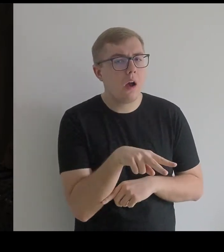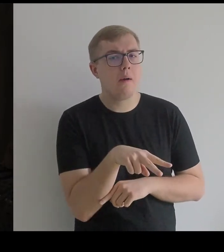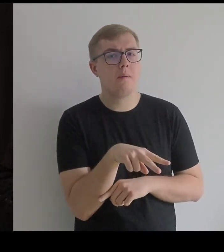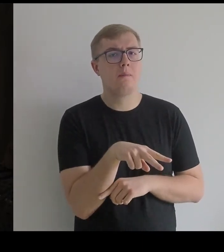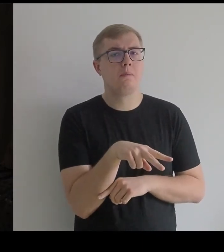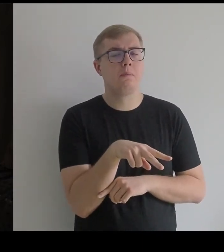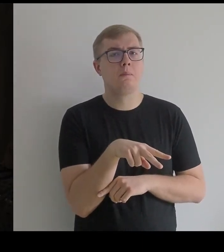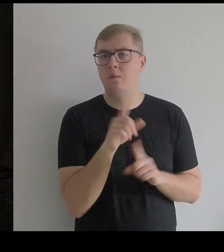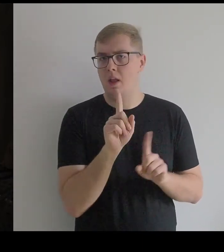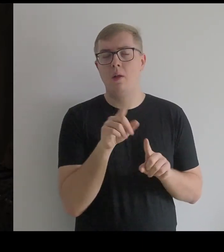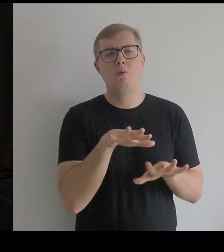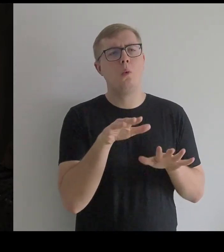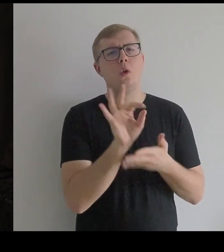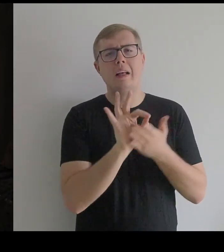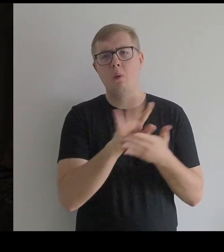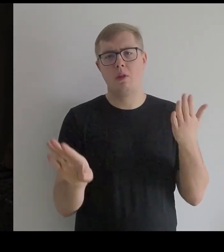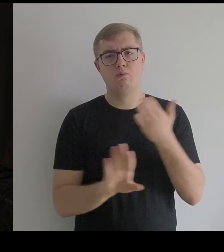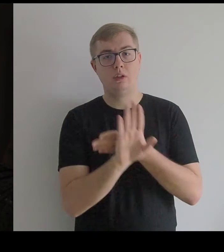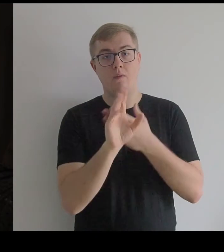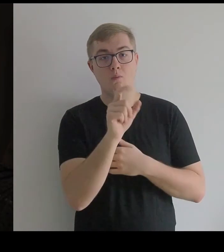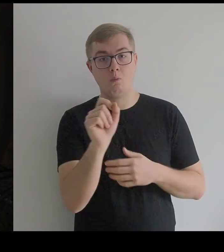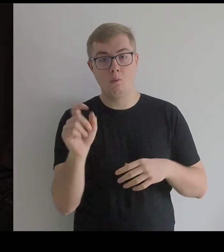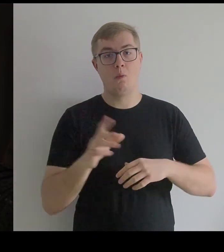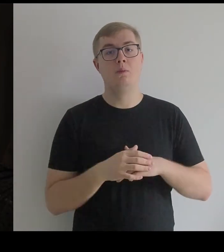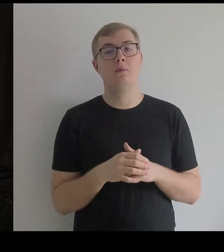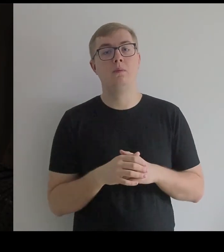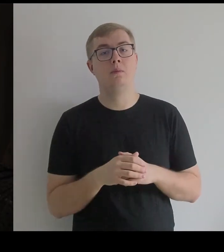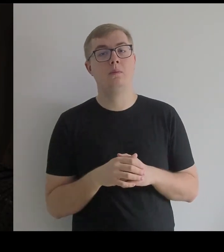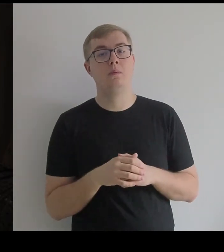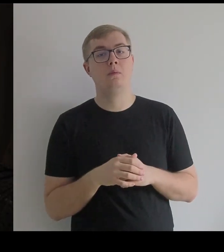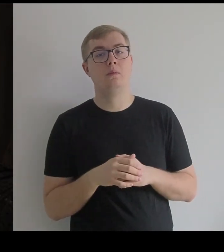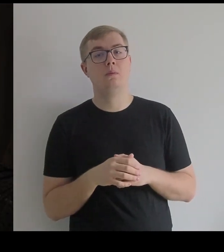Tak to jest na wielu rysunkach przedstawiane.